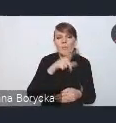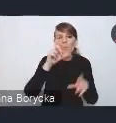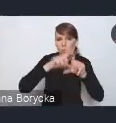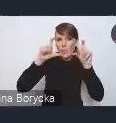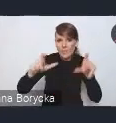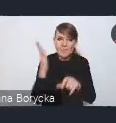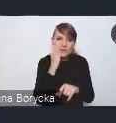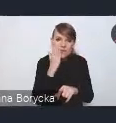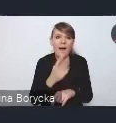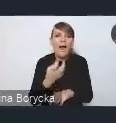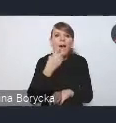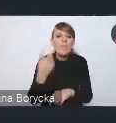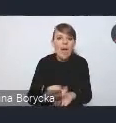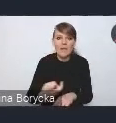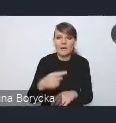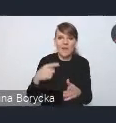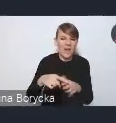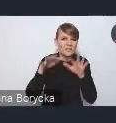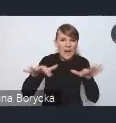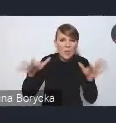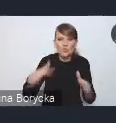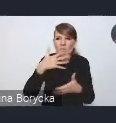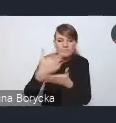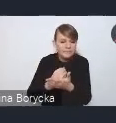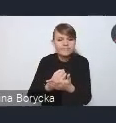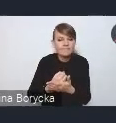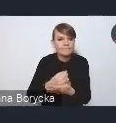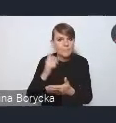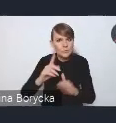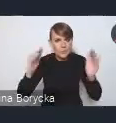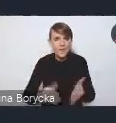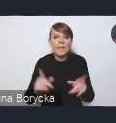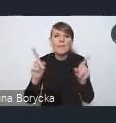czy niwelowanie głównych źródeł emisji w transporcie.